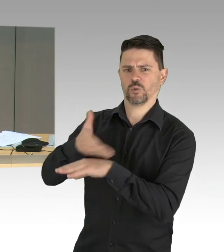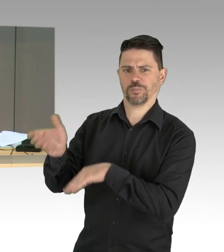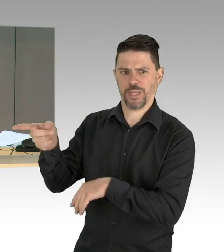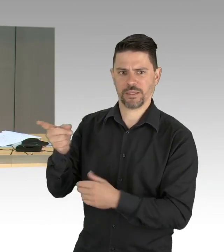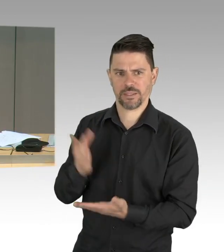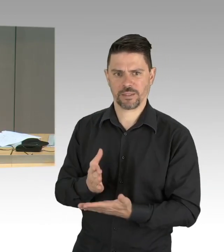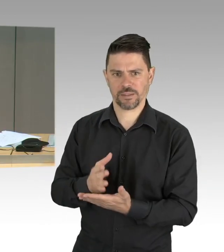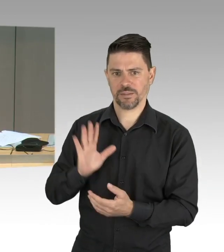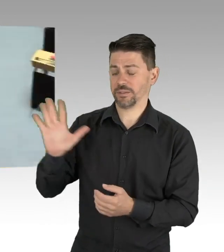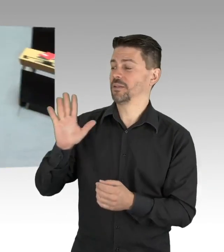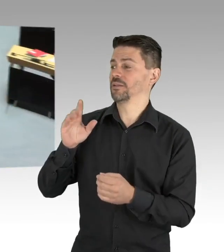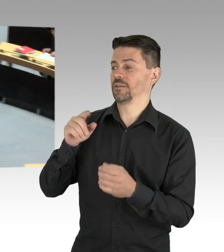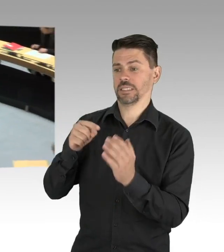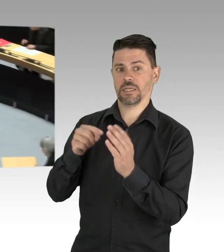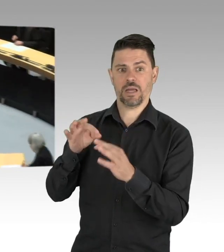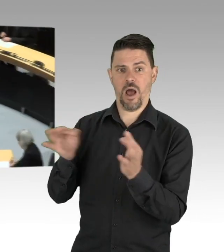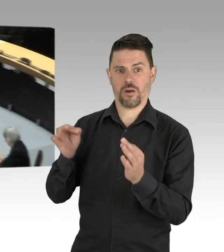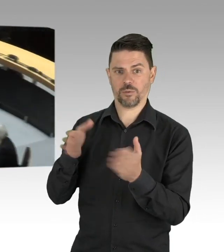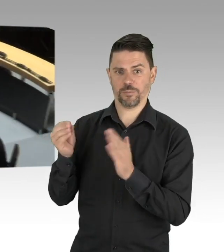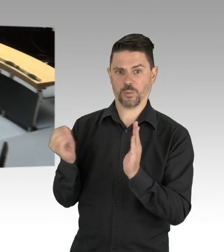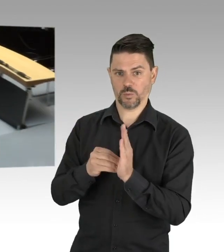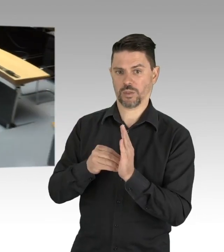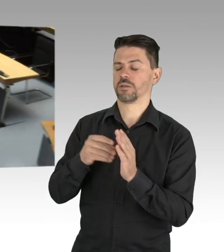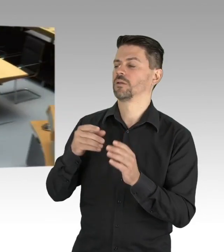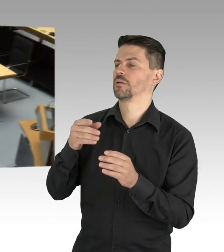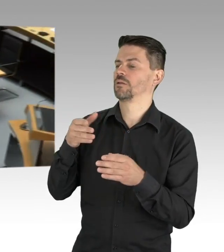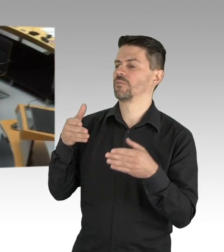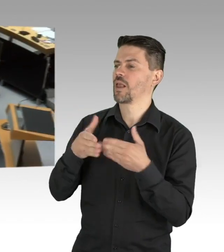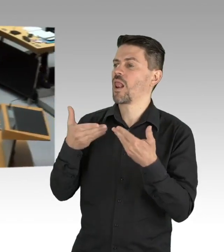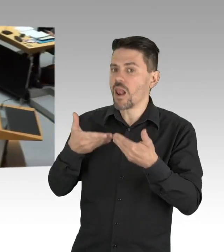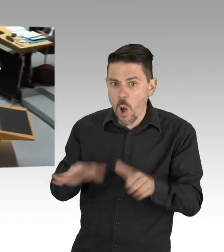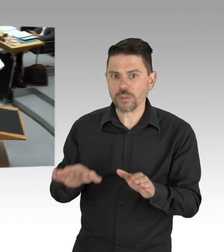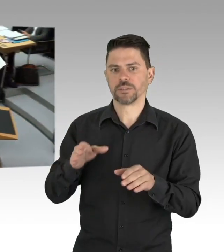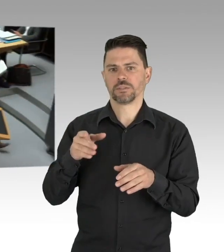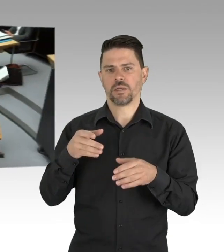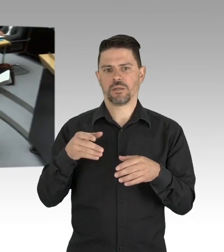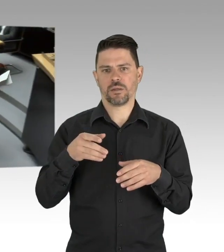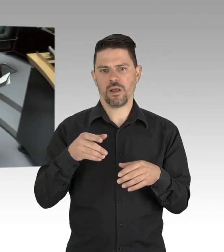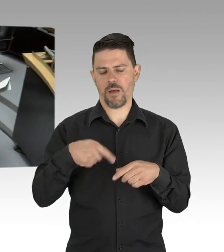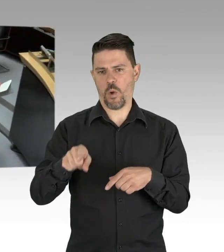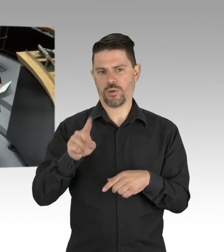ebenfalls einen Redebeitrag angemeldet, die Redezeit beträgt bis zu 3 Minuten, Herr Abgeordneter, Sie haben das Wort.